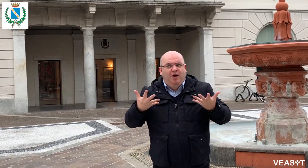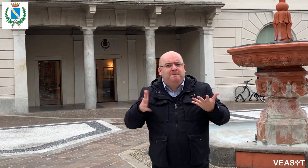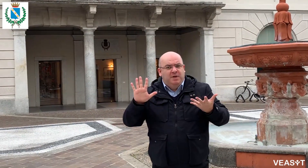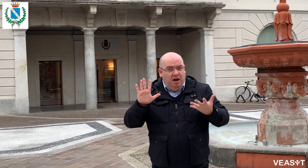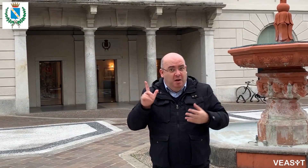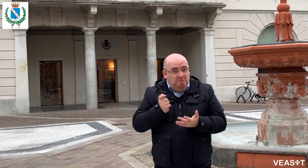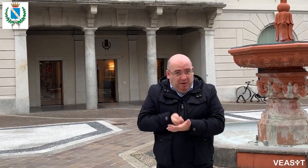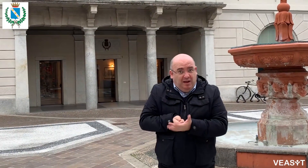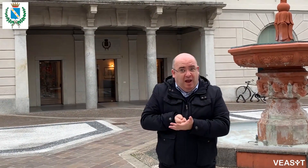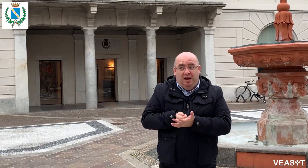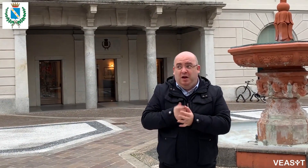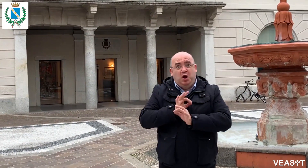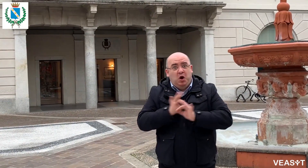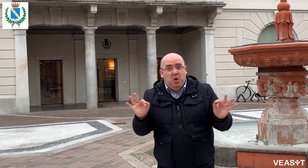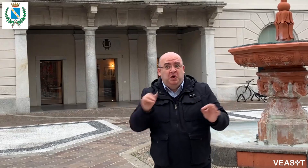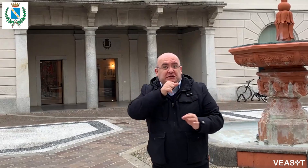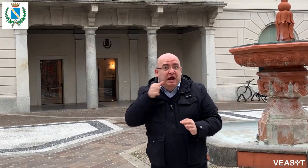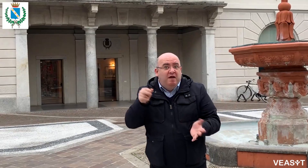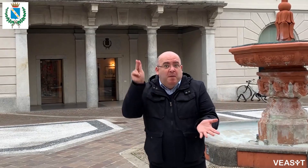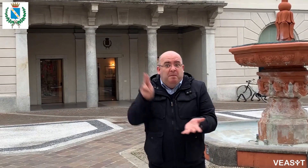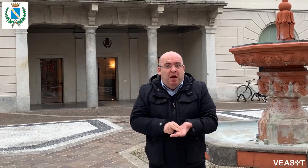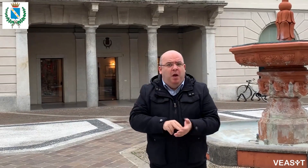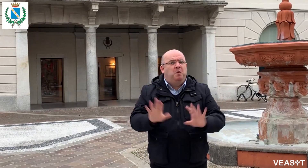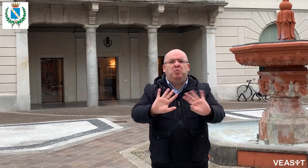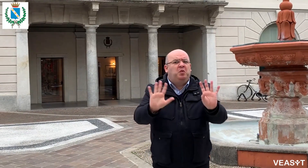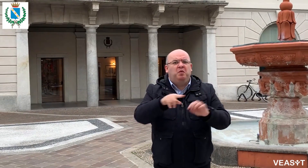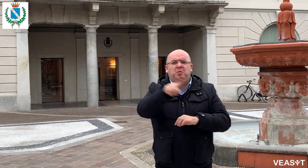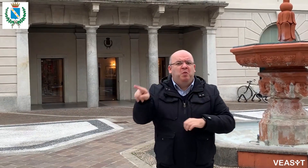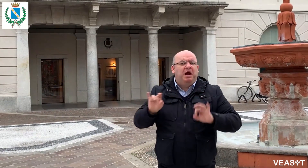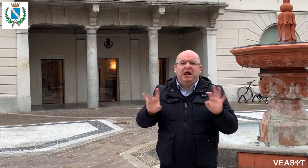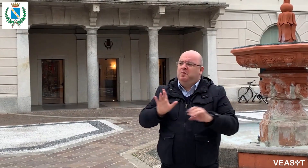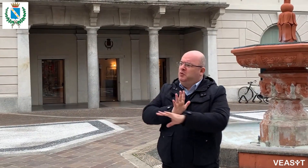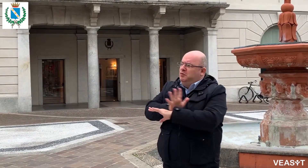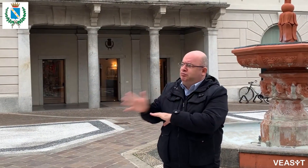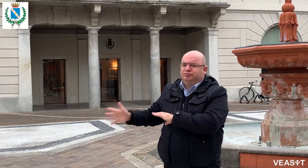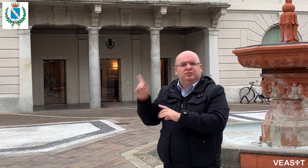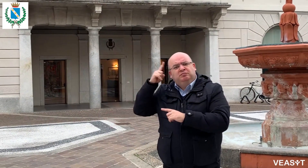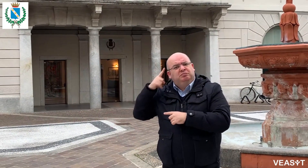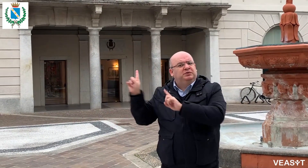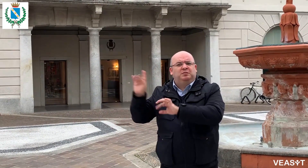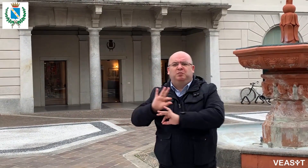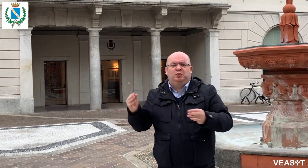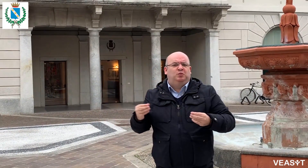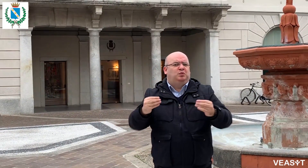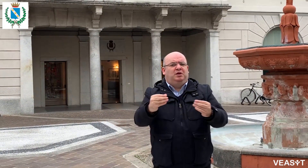sia il primo Comune ad attivare questo servizio in Lombardia. Il servizio non si paga, non serve prenotare, niente!